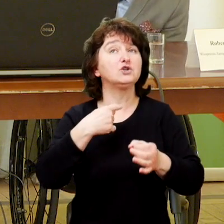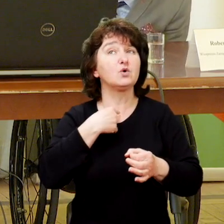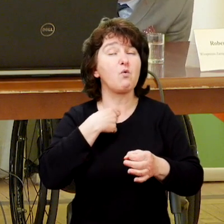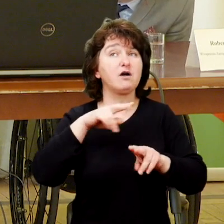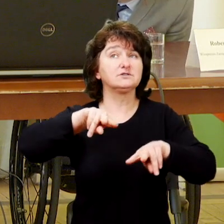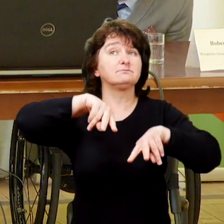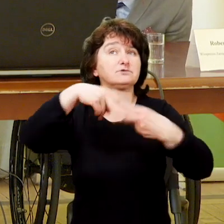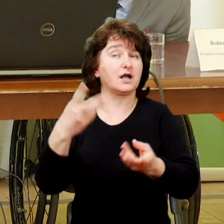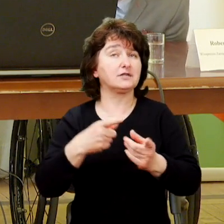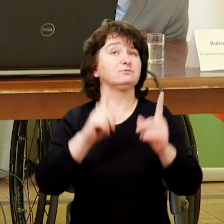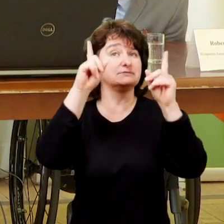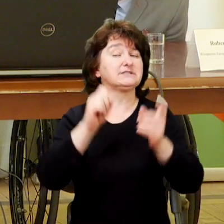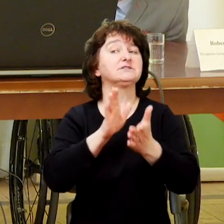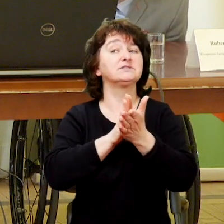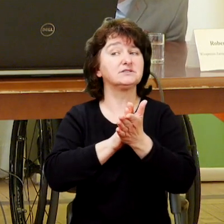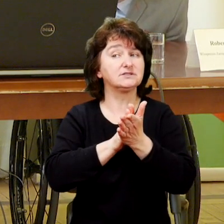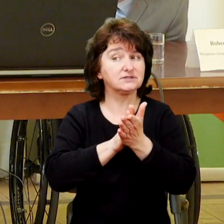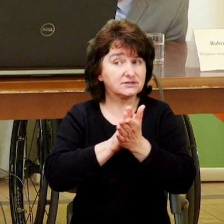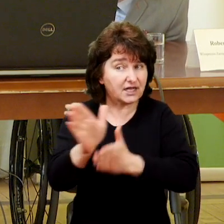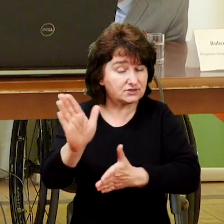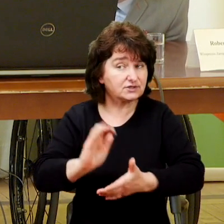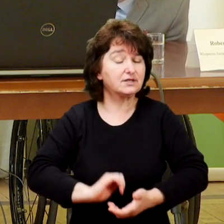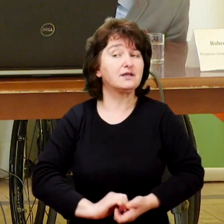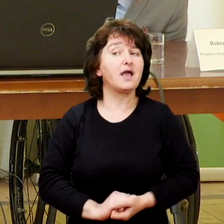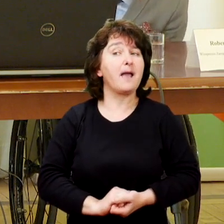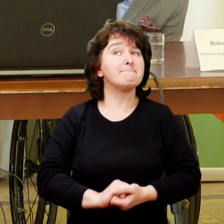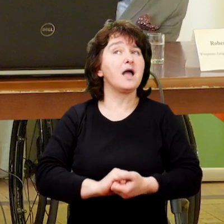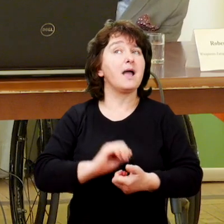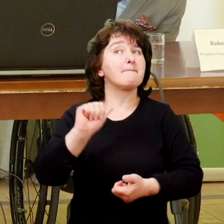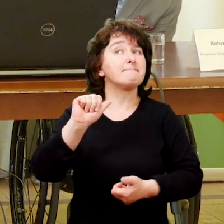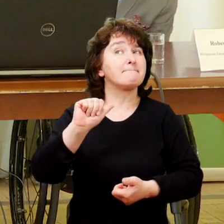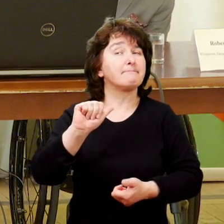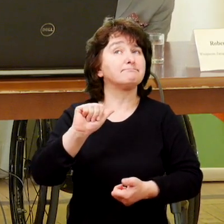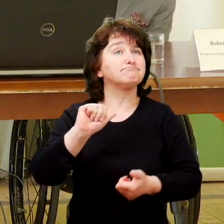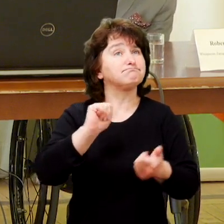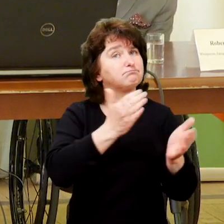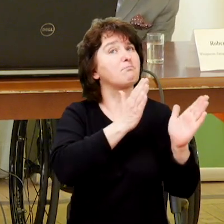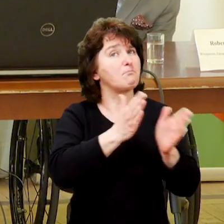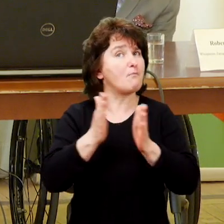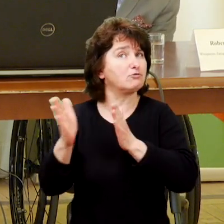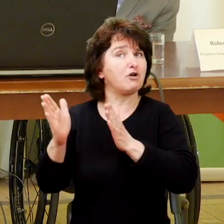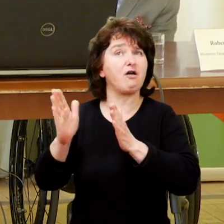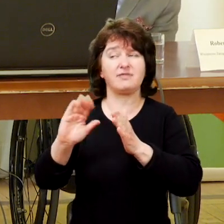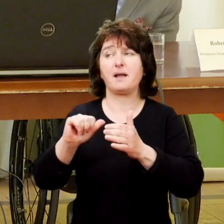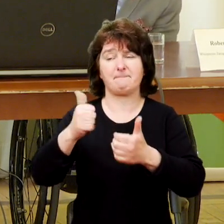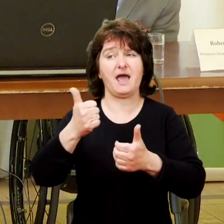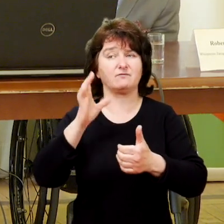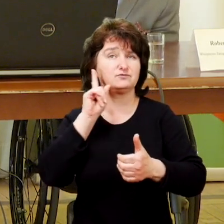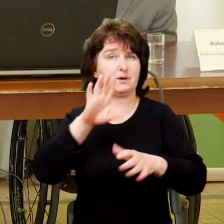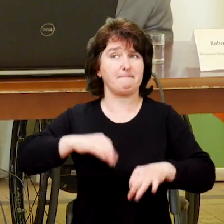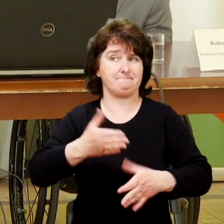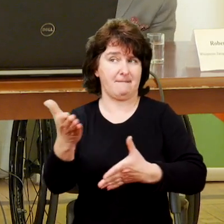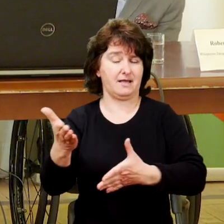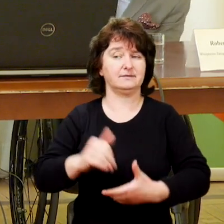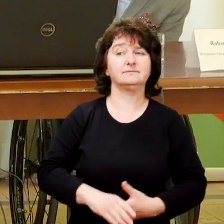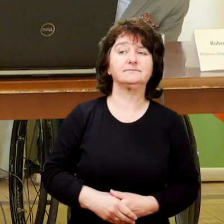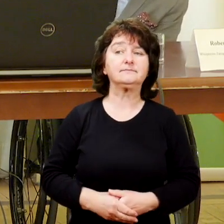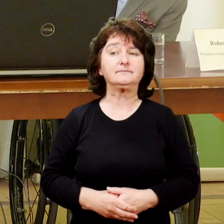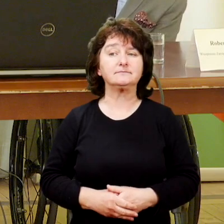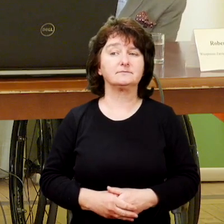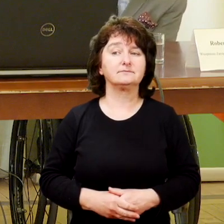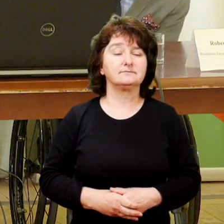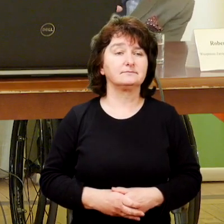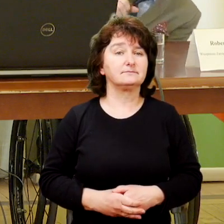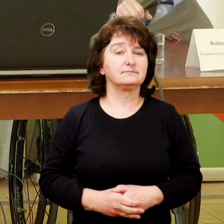Przekazuję głos, zaczniemy zgodnie z porządkiem przestrzeni.